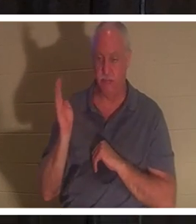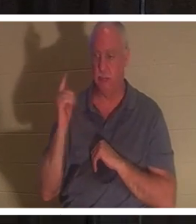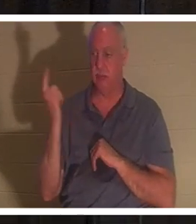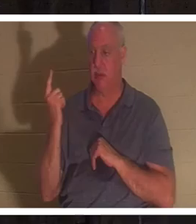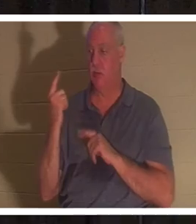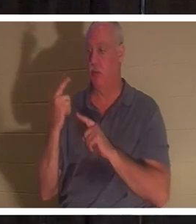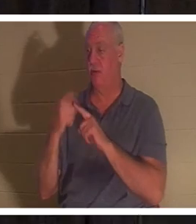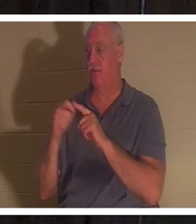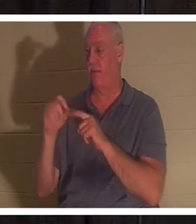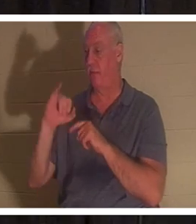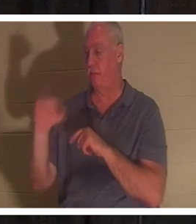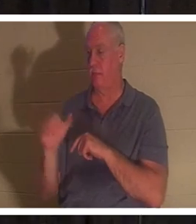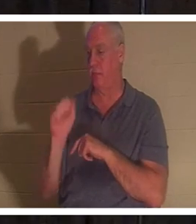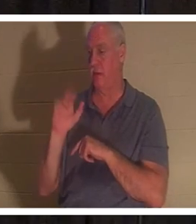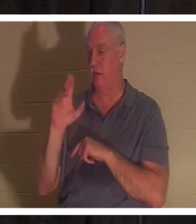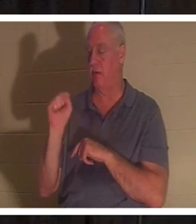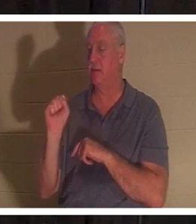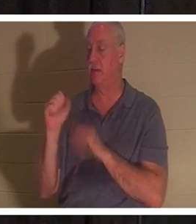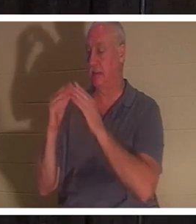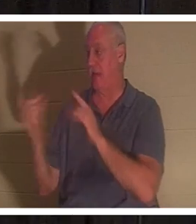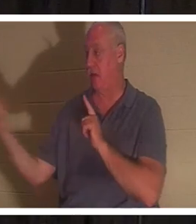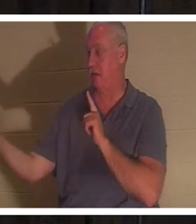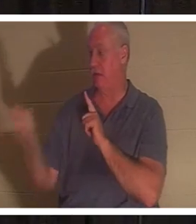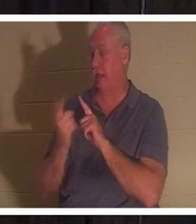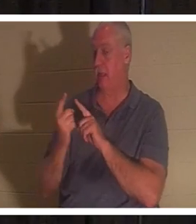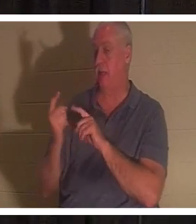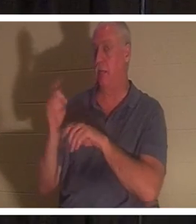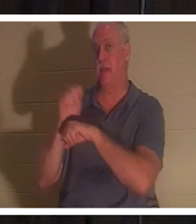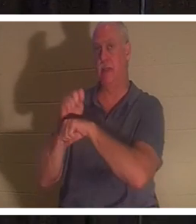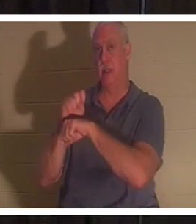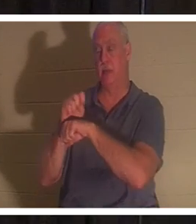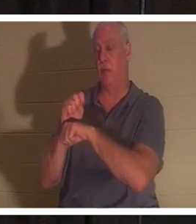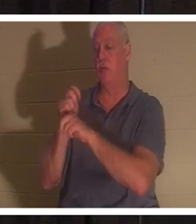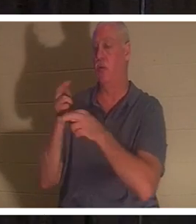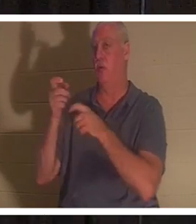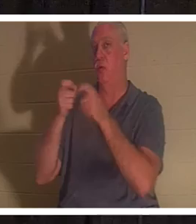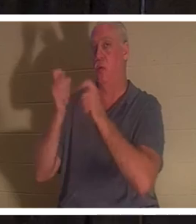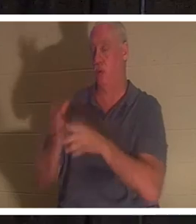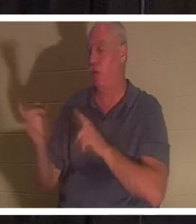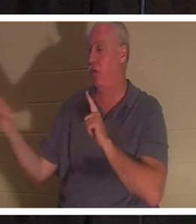, 'तुम्हारी बेटी मर गई है', उसने कहा। 'शिक्षक को